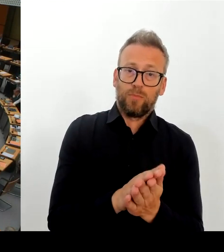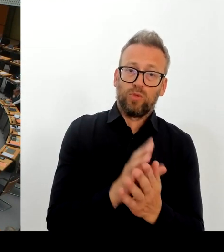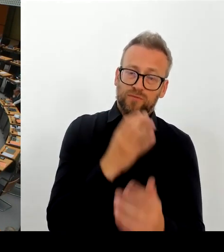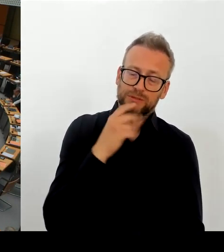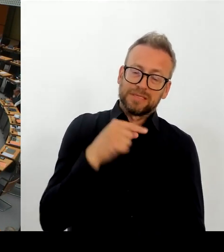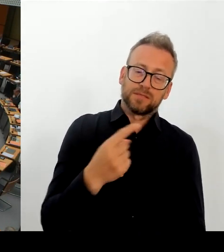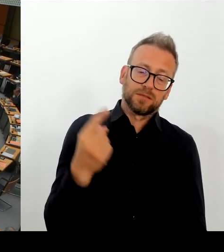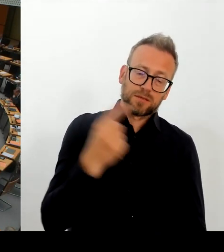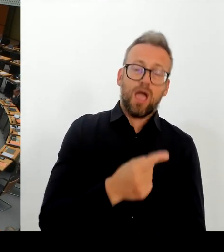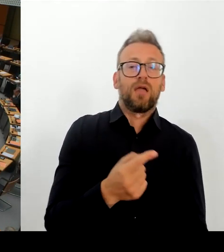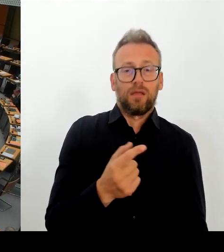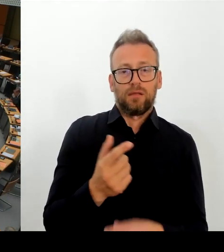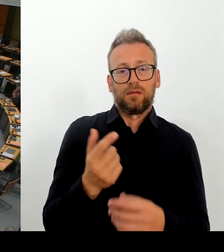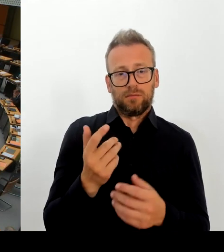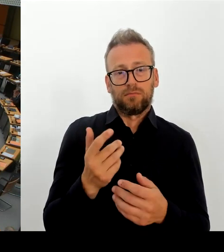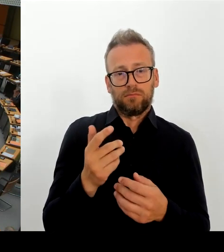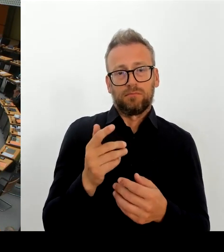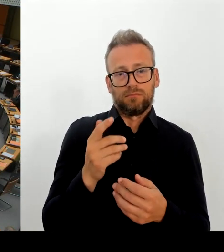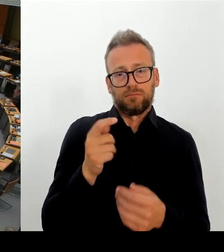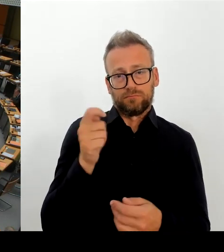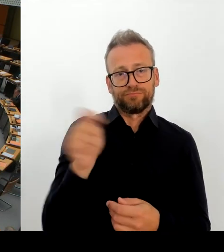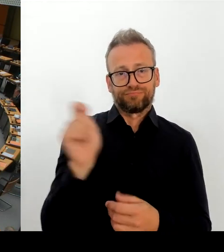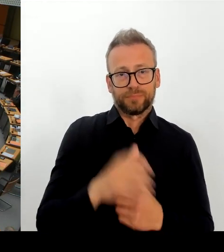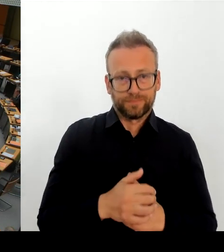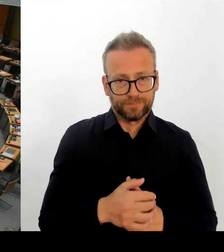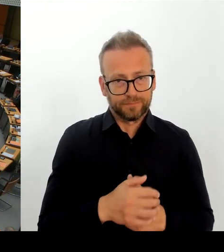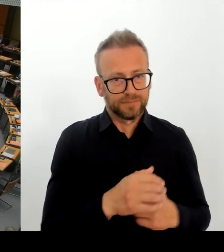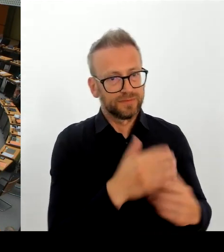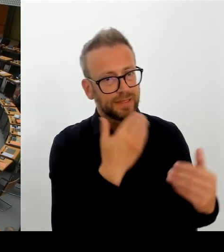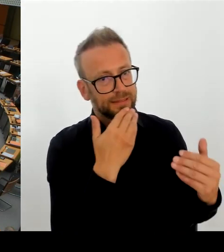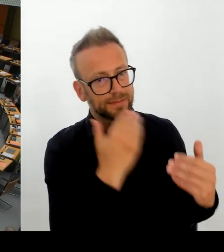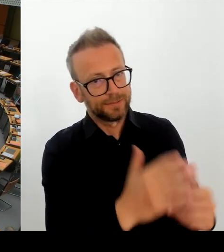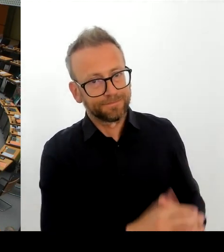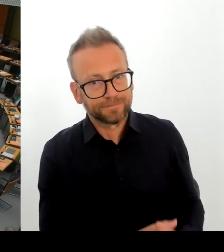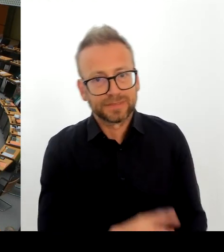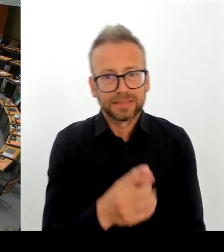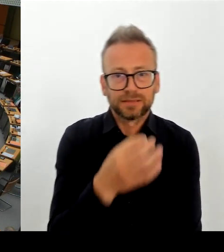hat sich Berlin dazu? entschieden, Herrn Sartre in die Wüste zu schicken.